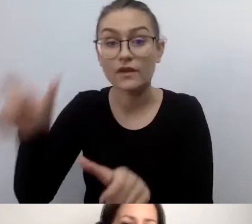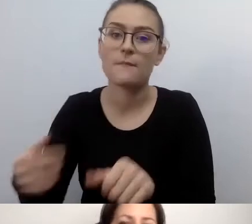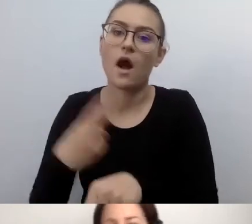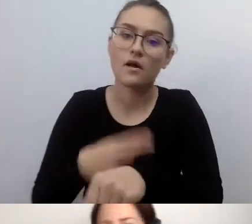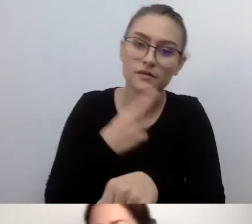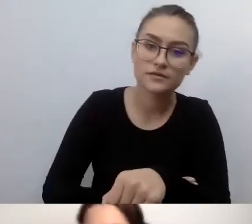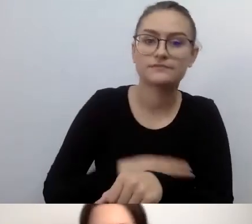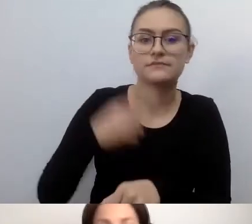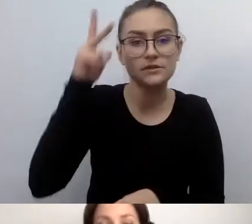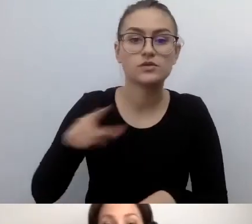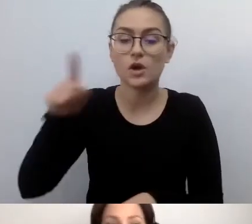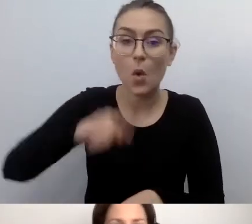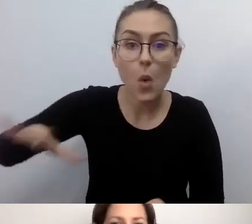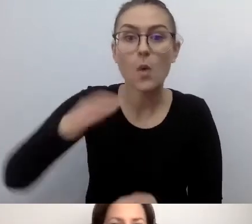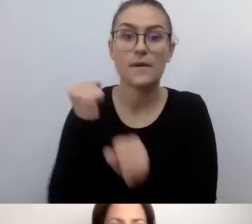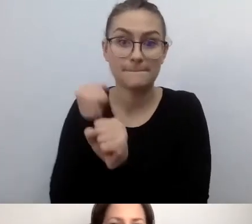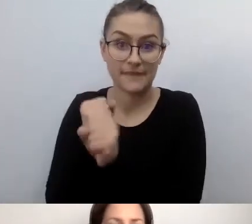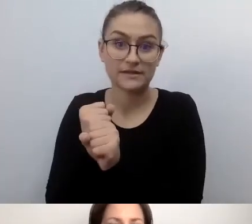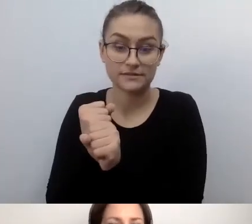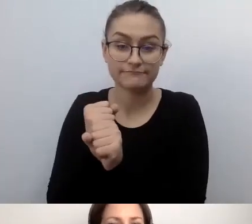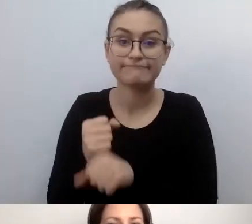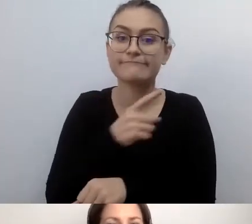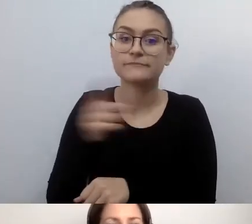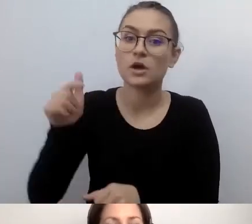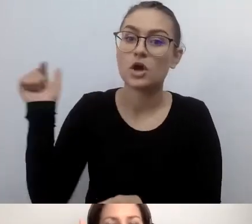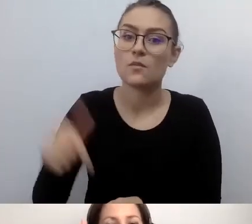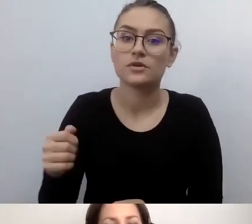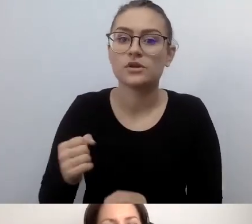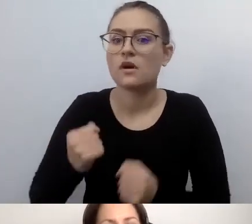będą musieli sprostać wielu obowiązkom